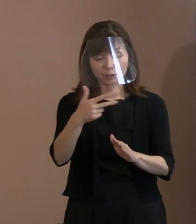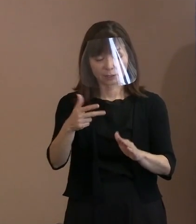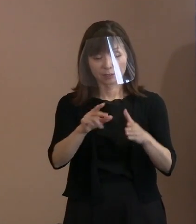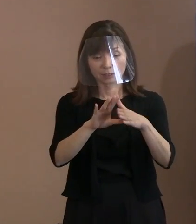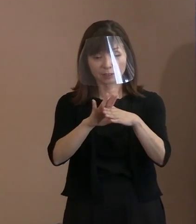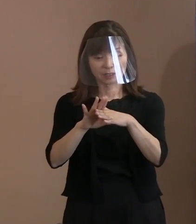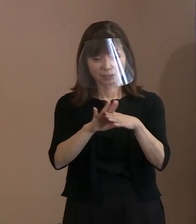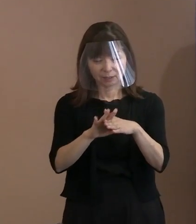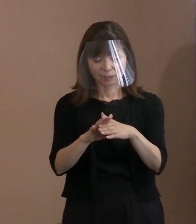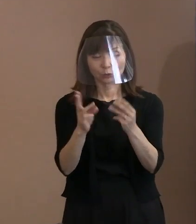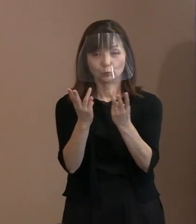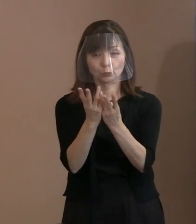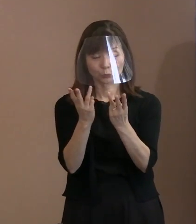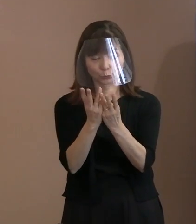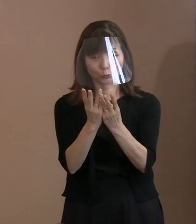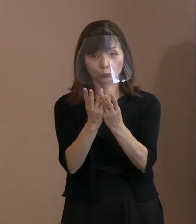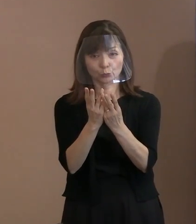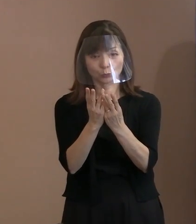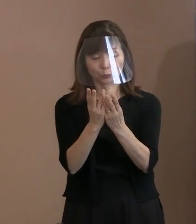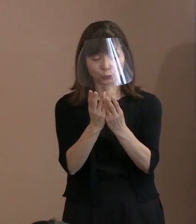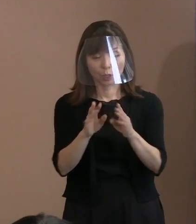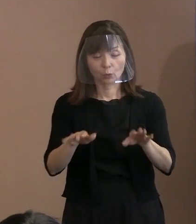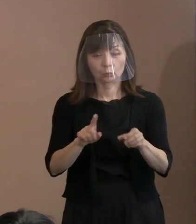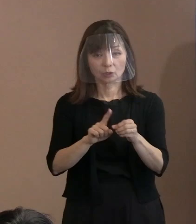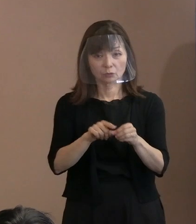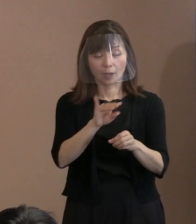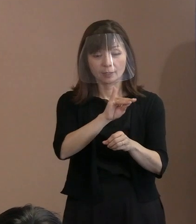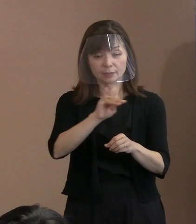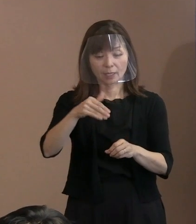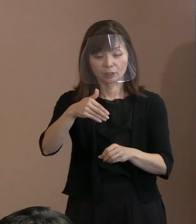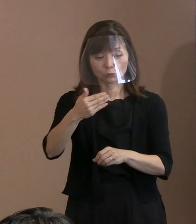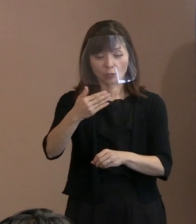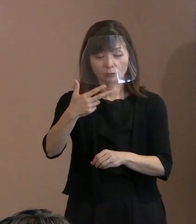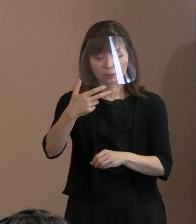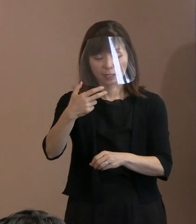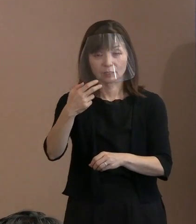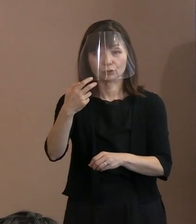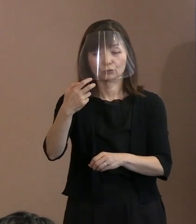今年は1,972文字なんですね｡